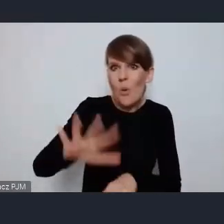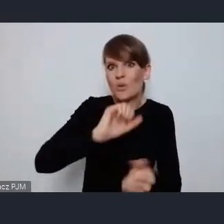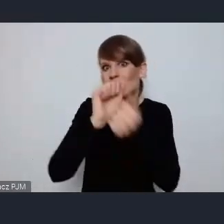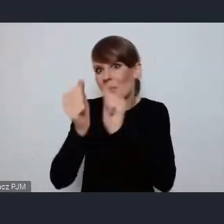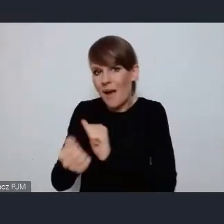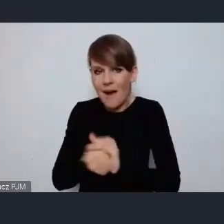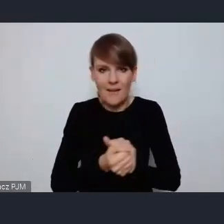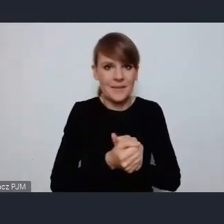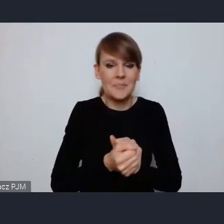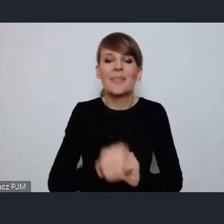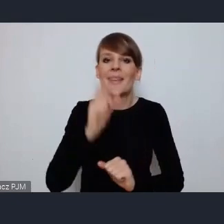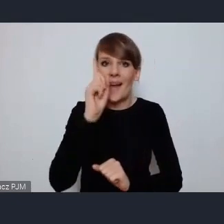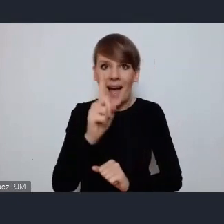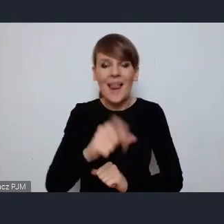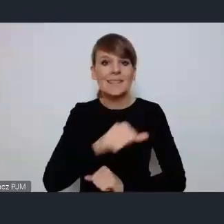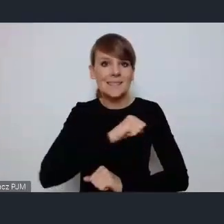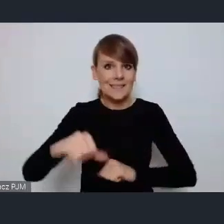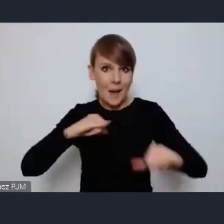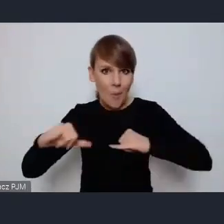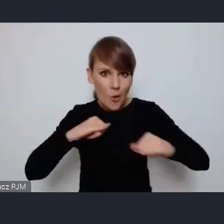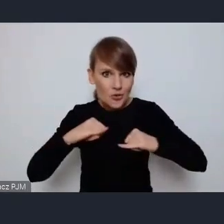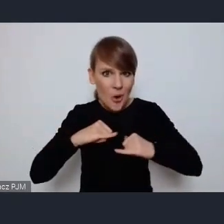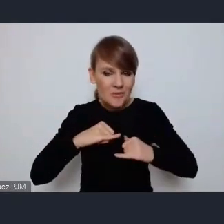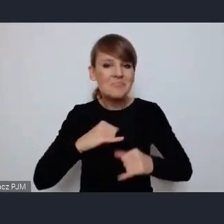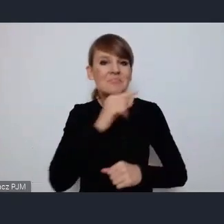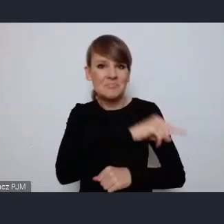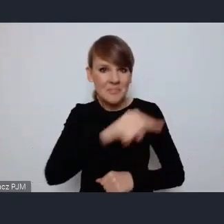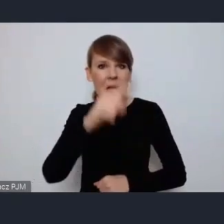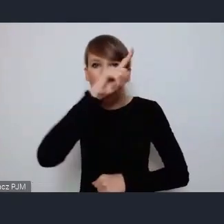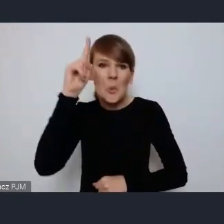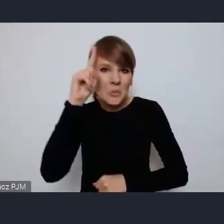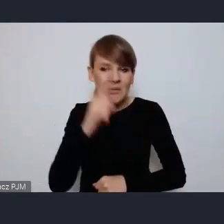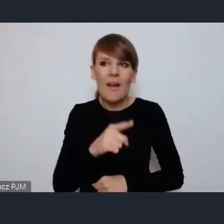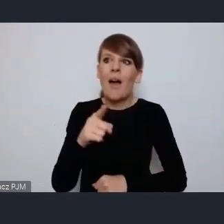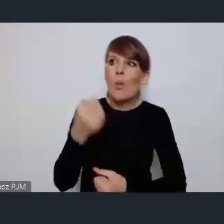Ale samorządowcy to tacy ludzie, którzy wyzwań się nie boją.